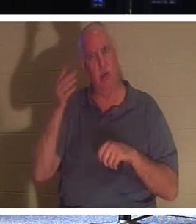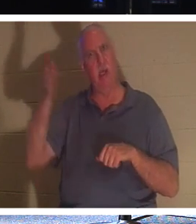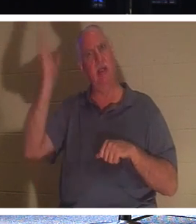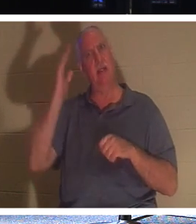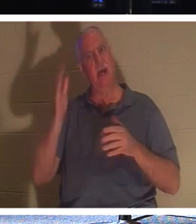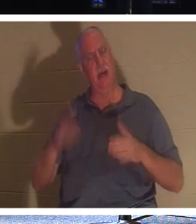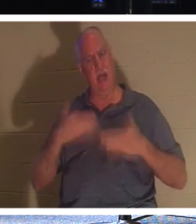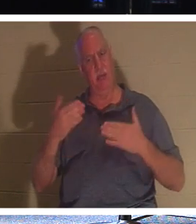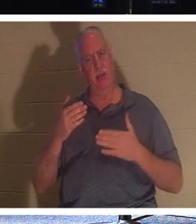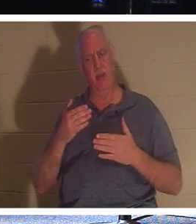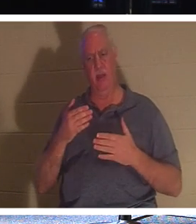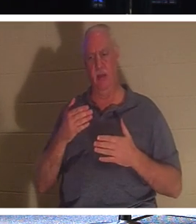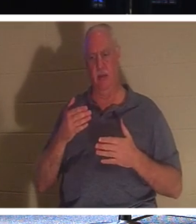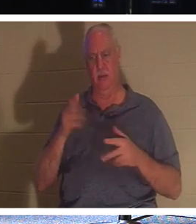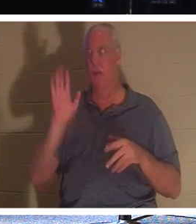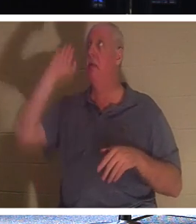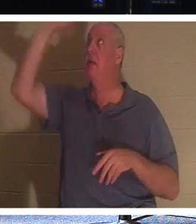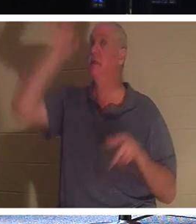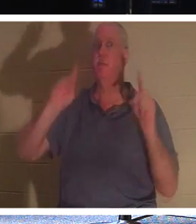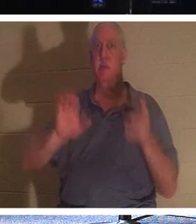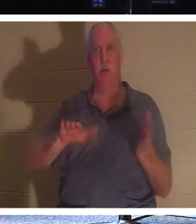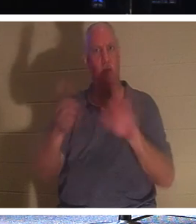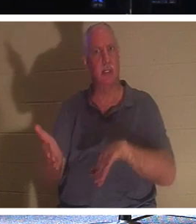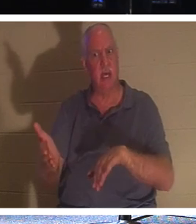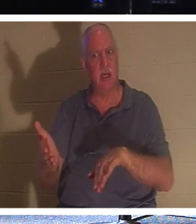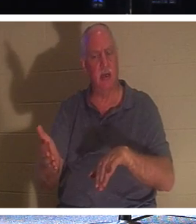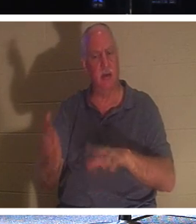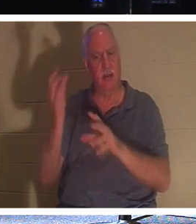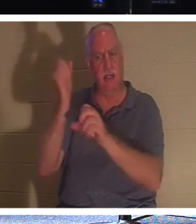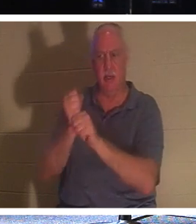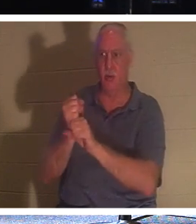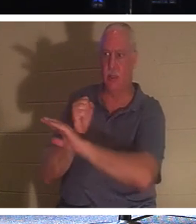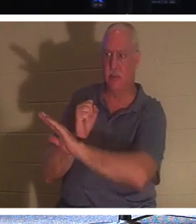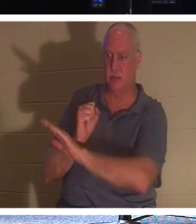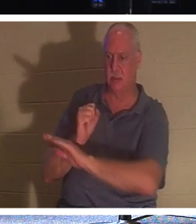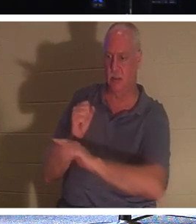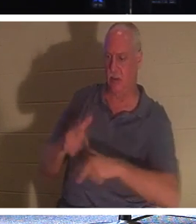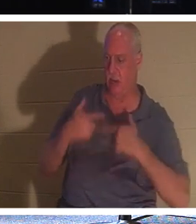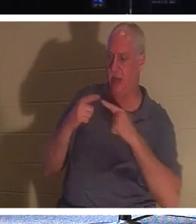하나님이 기뻐하실 이유가 무엇입니까 ? 왜? 그분이 그들을